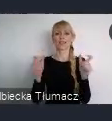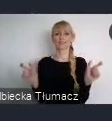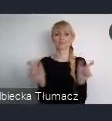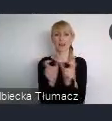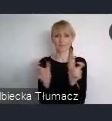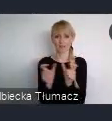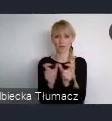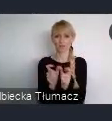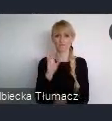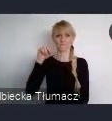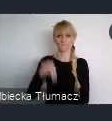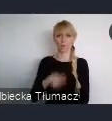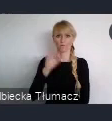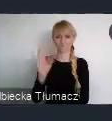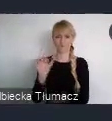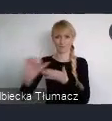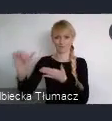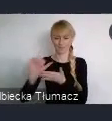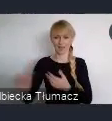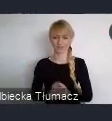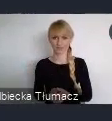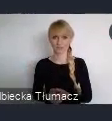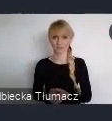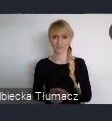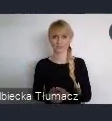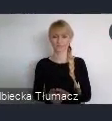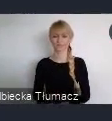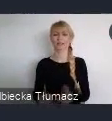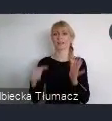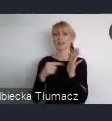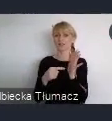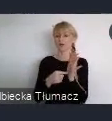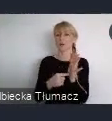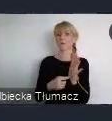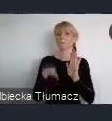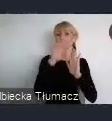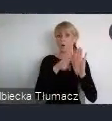Co ważne zaznaczenia, nabór w programie WUF w Twoim Mieście, jest naborem ciagłym.